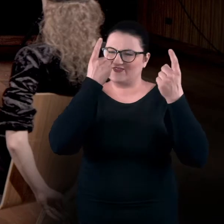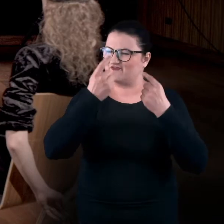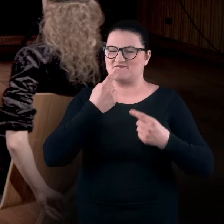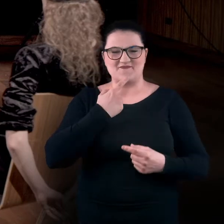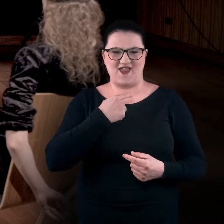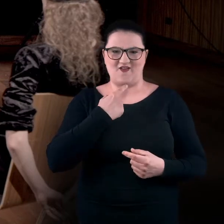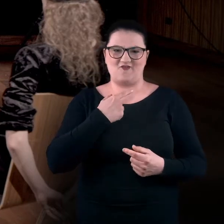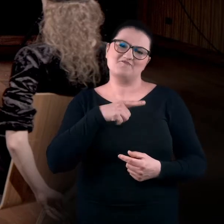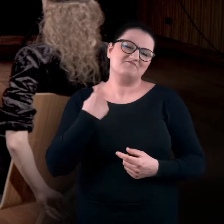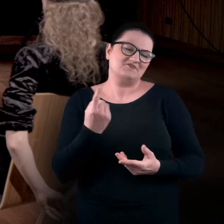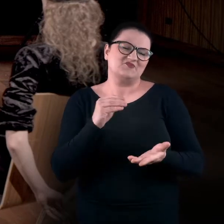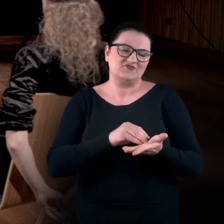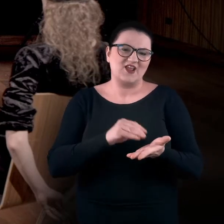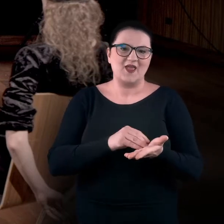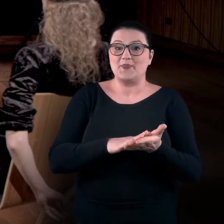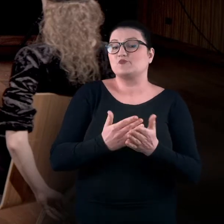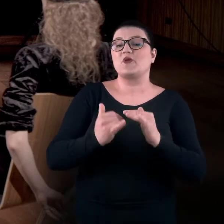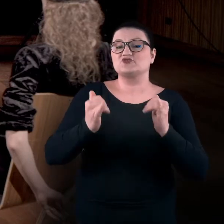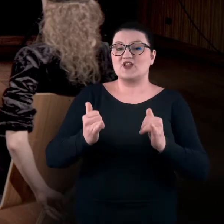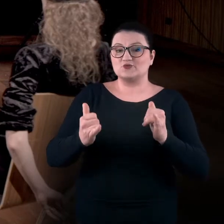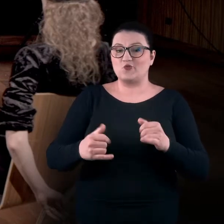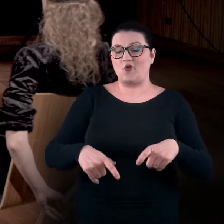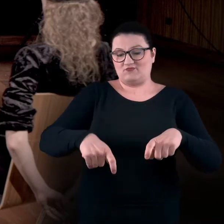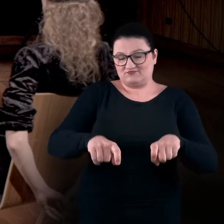Jesteśmy przyzwyczajeni, że na krześle siadamy w określony, zwyczajowy sposób.